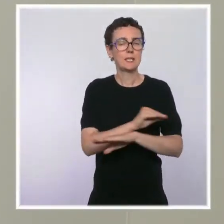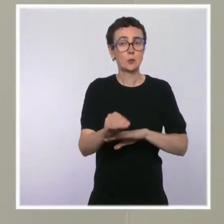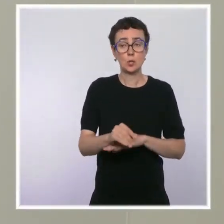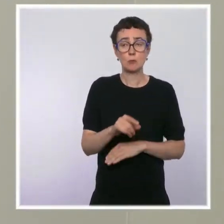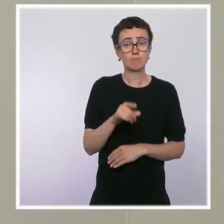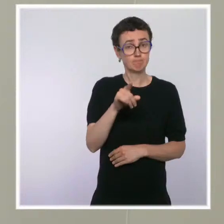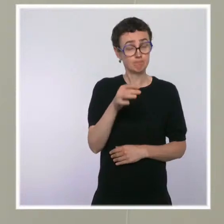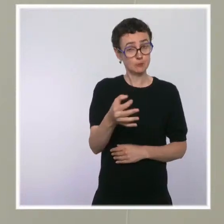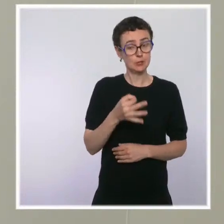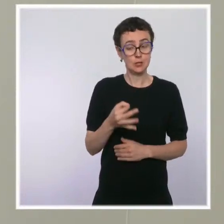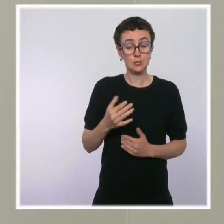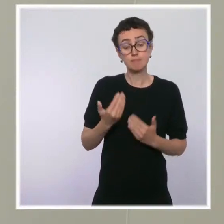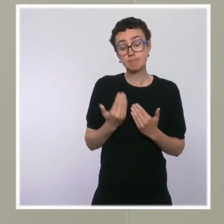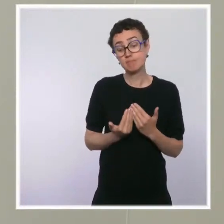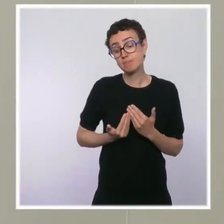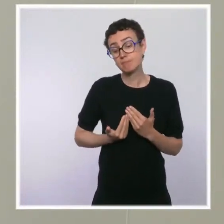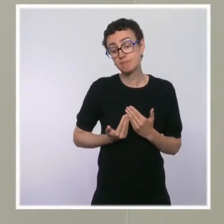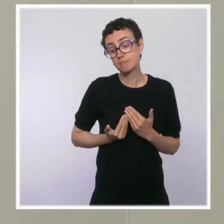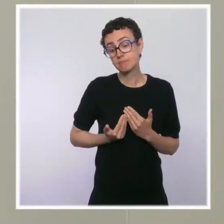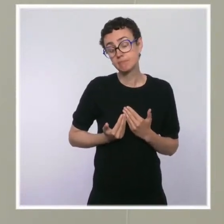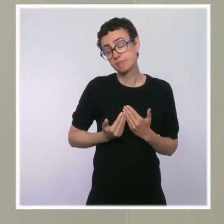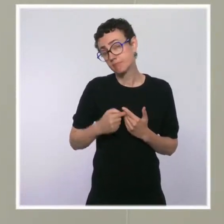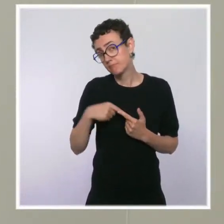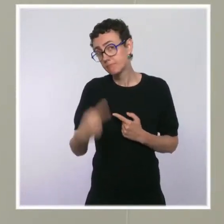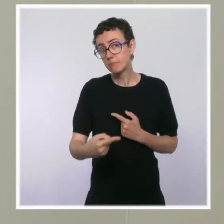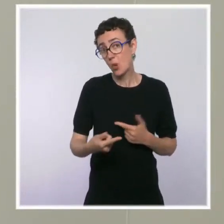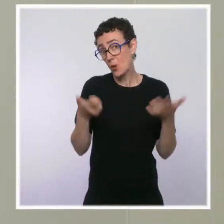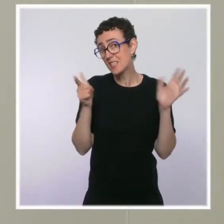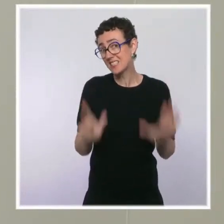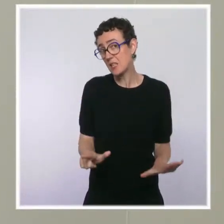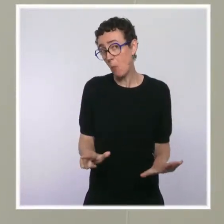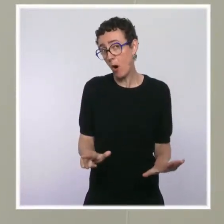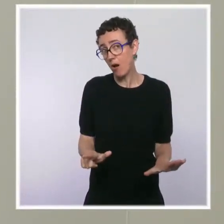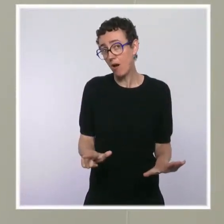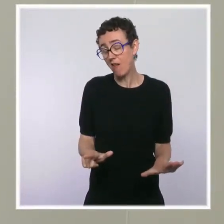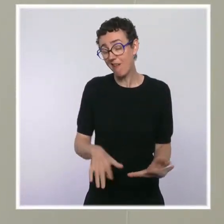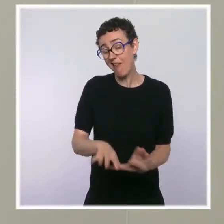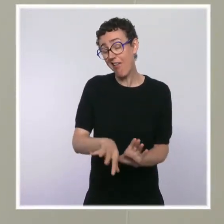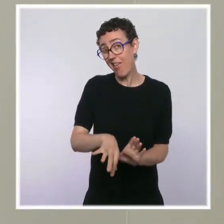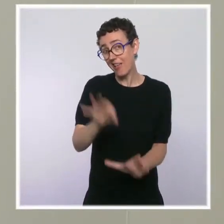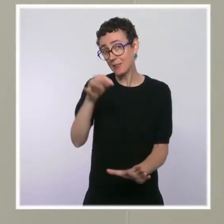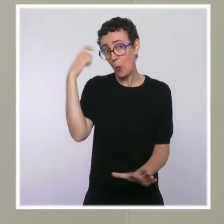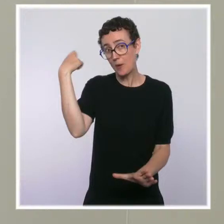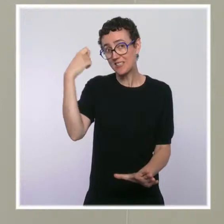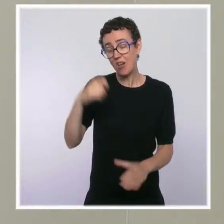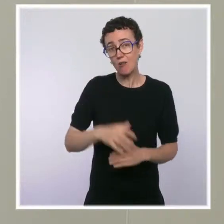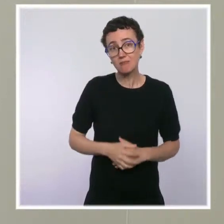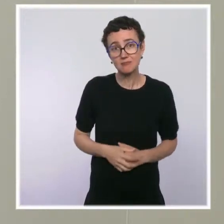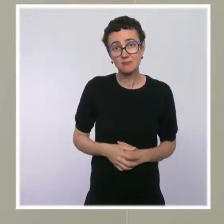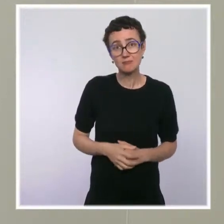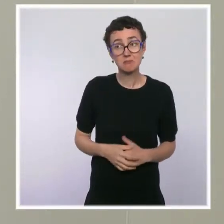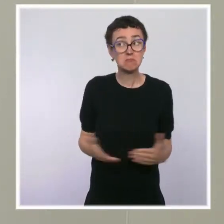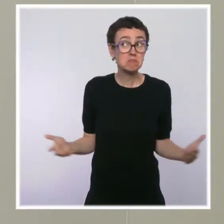Il y a une élection présidentielle dans sept mois. Est-ce que ça veut dire que vous considérez la victoire